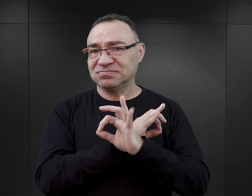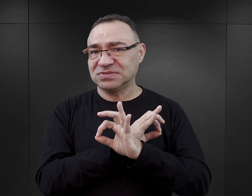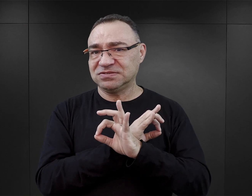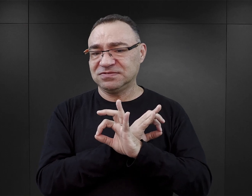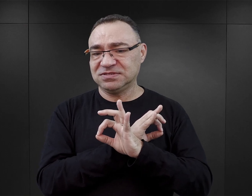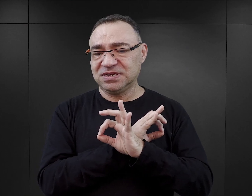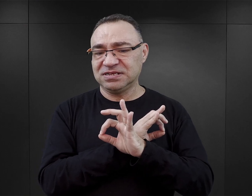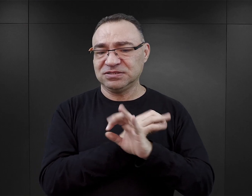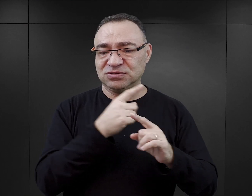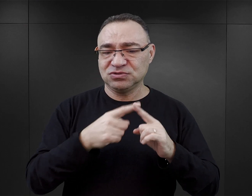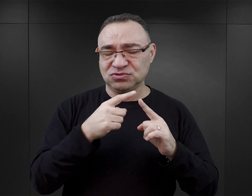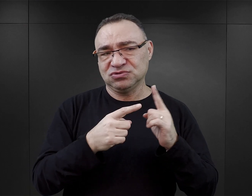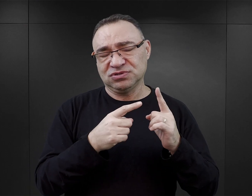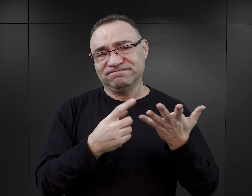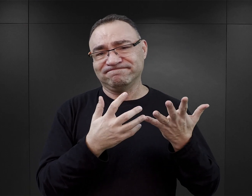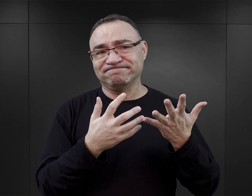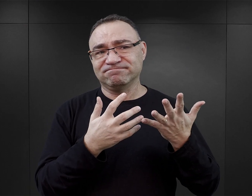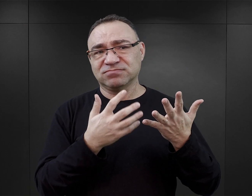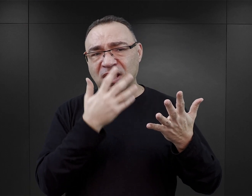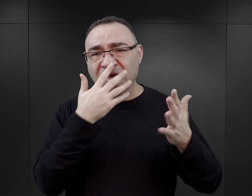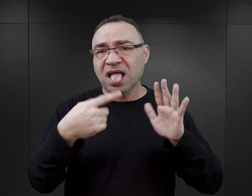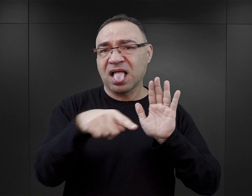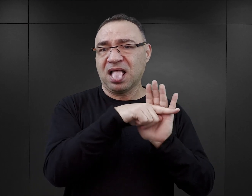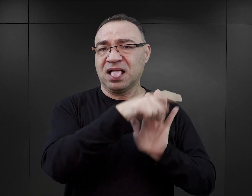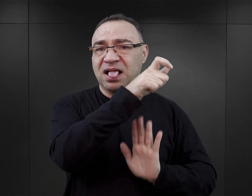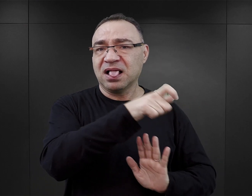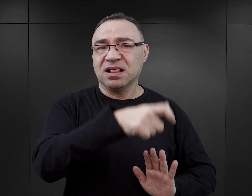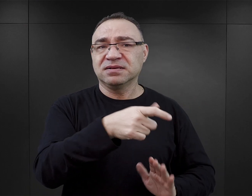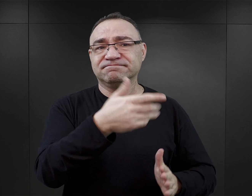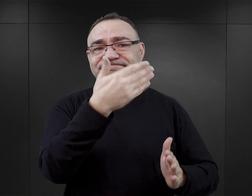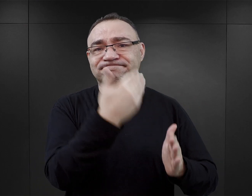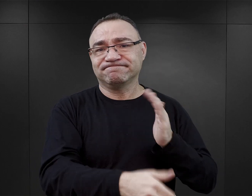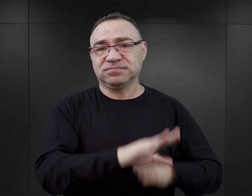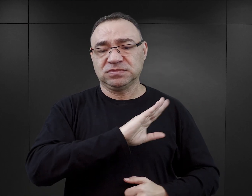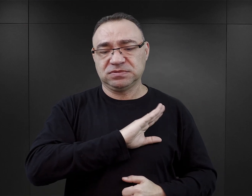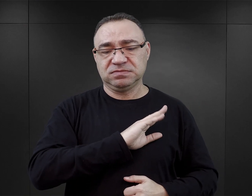ale też wydaje mi się, że obraża ofiary. Pokazuje je w sposób taki jedno wymiarowy.